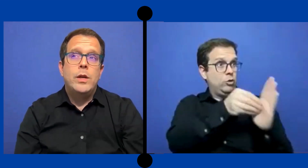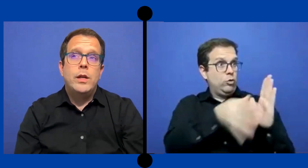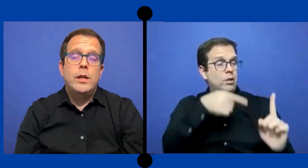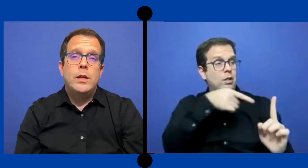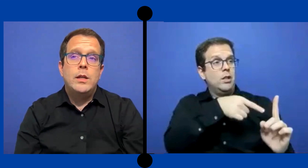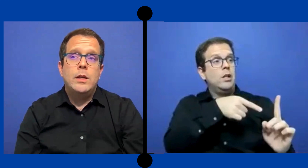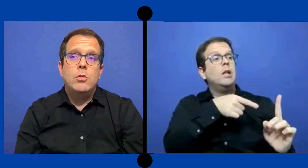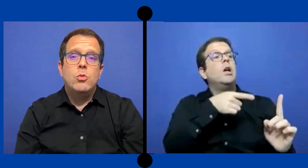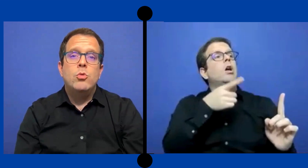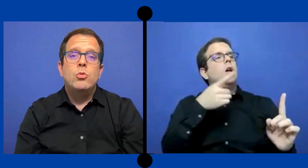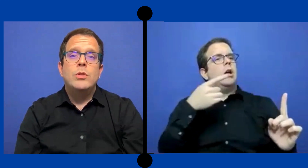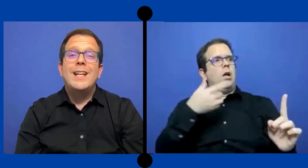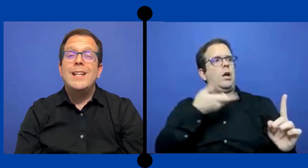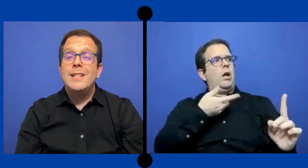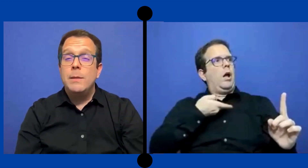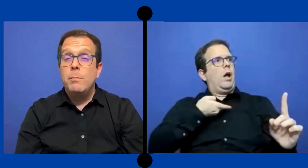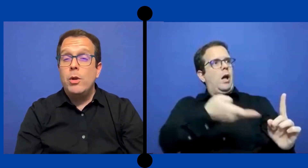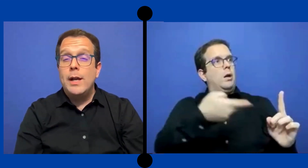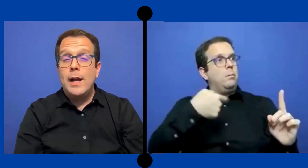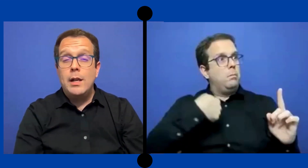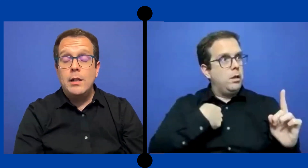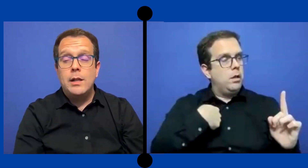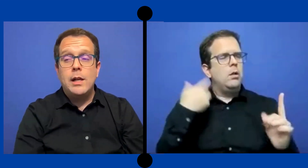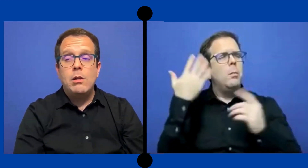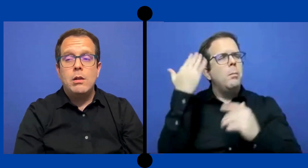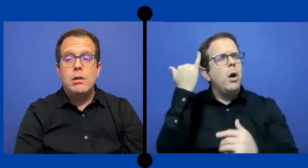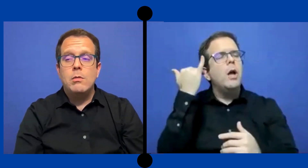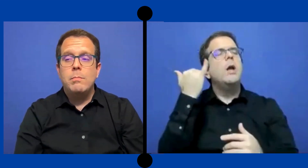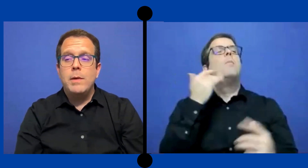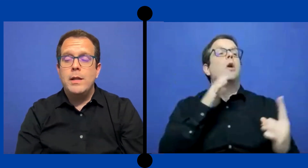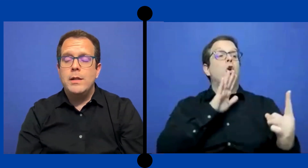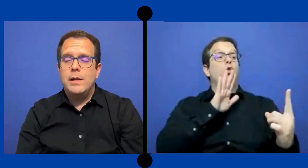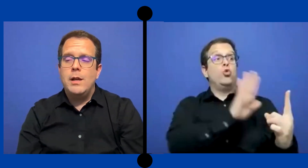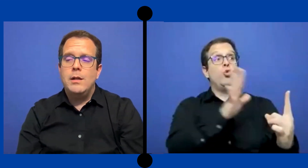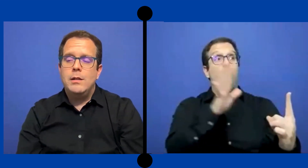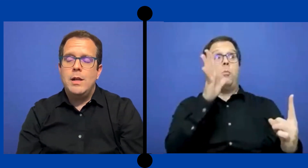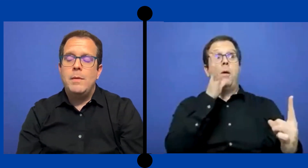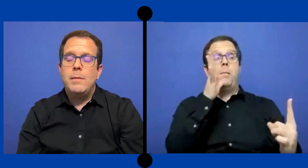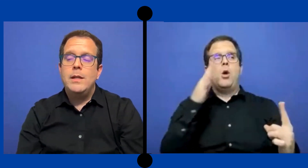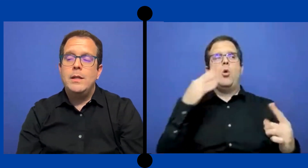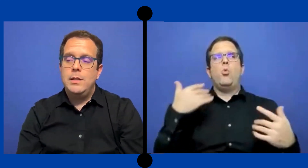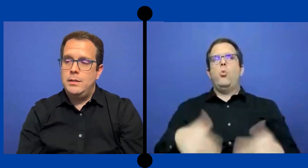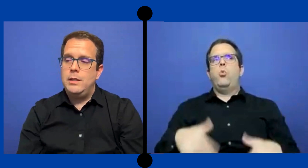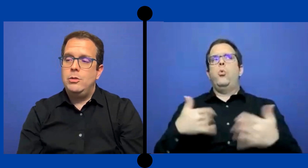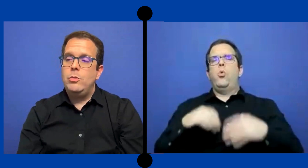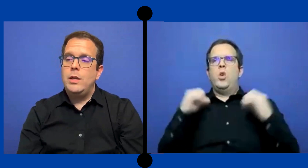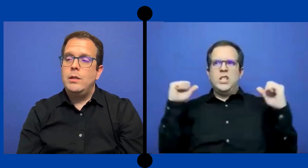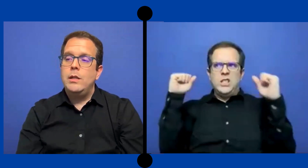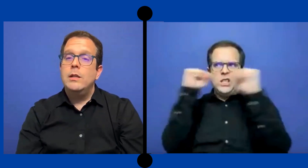Fue un tecnicismo legal que lo padre/ la mamá de esa estudiante